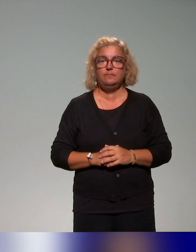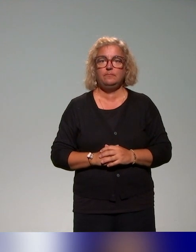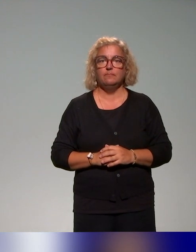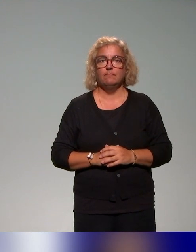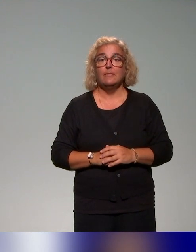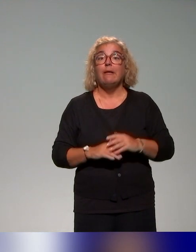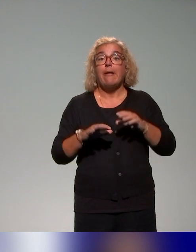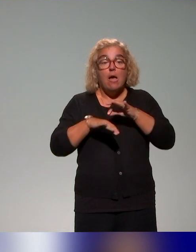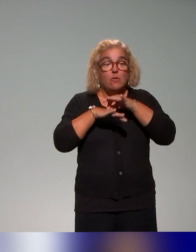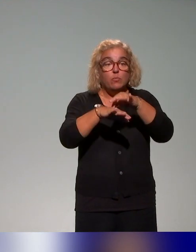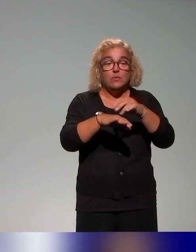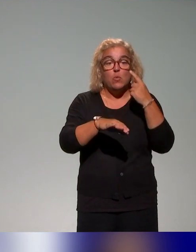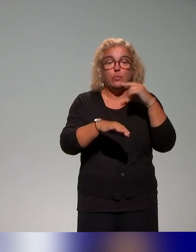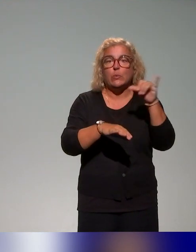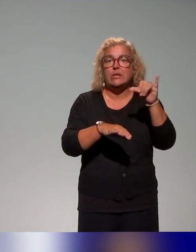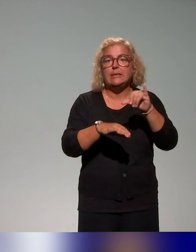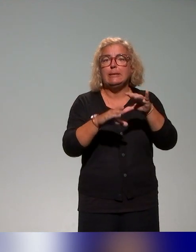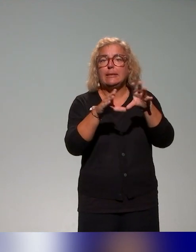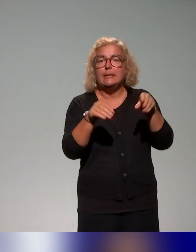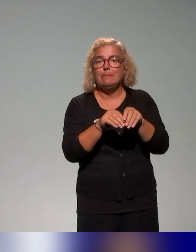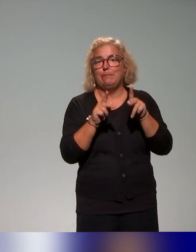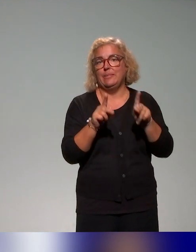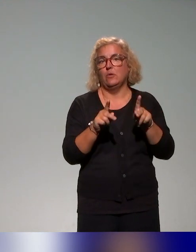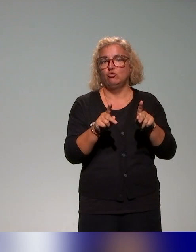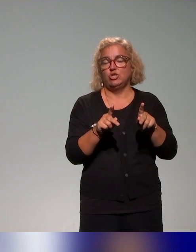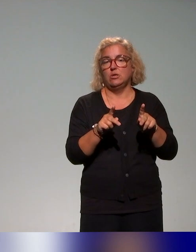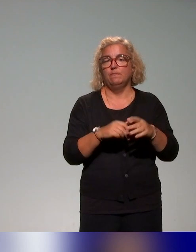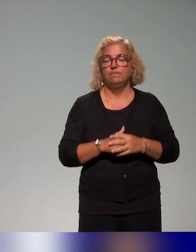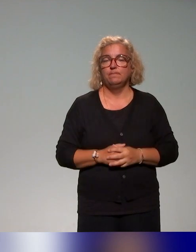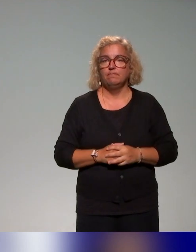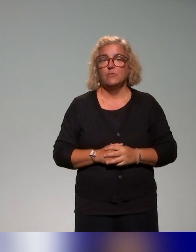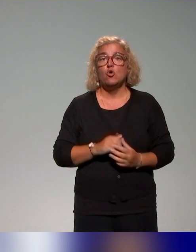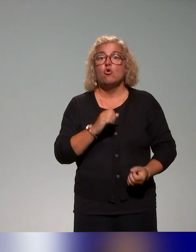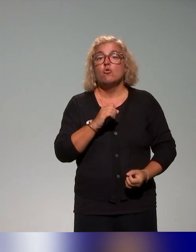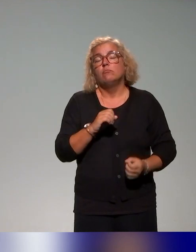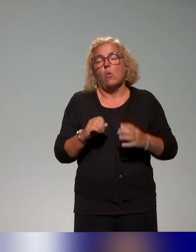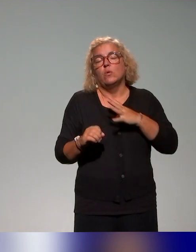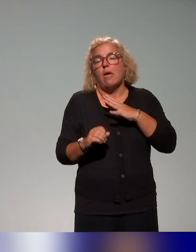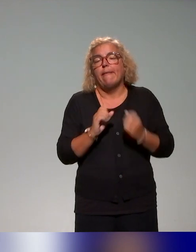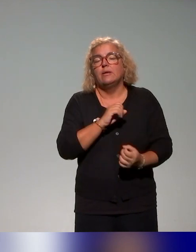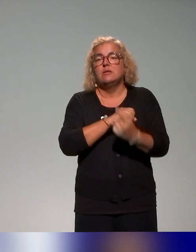pédagogiques, mis à part quelques petites exceptions et d'ailleurs, elles ont été présentées, par exemple l'Université de Bordeaux,